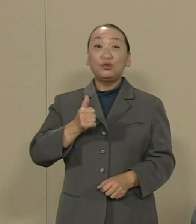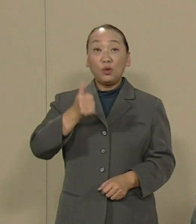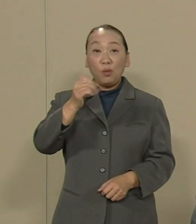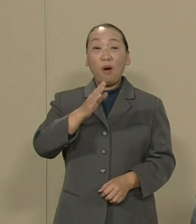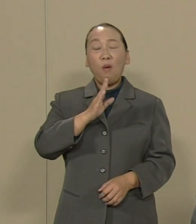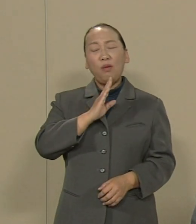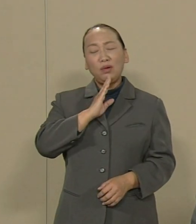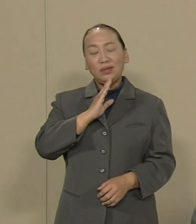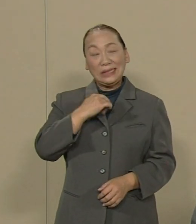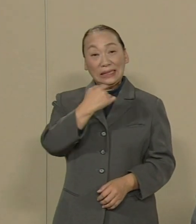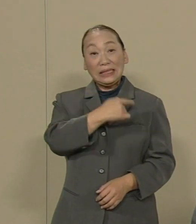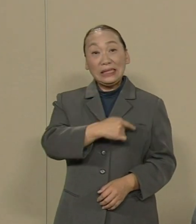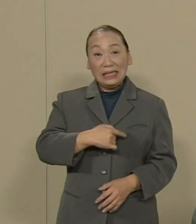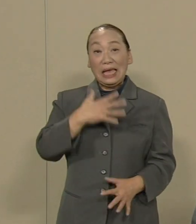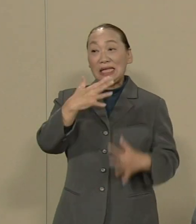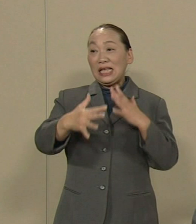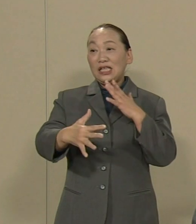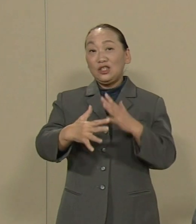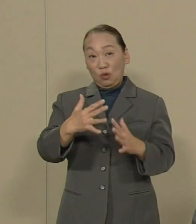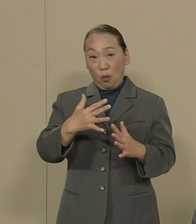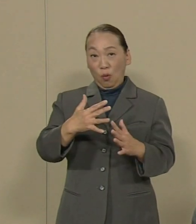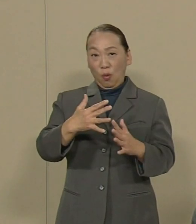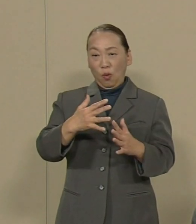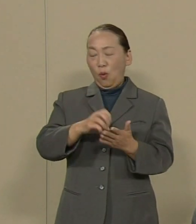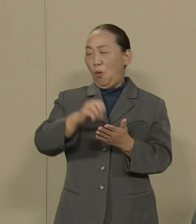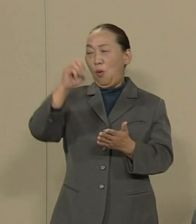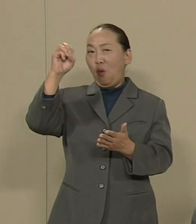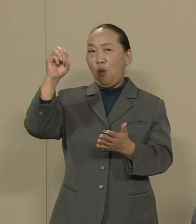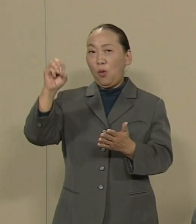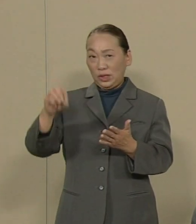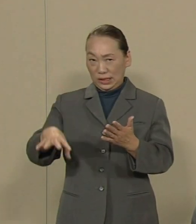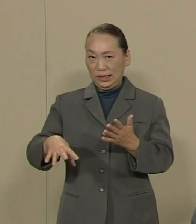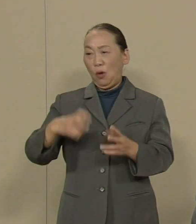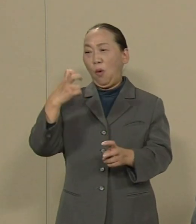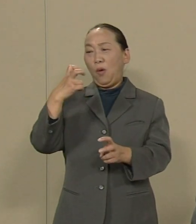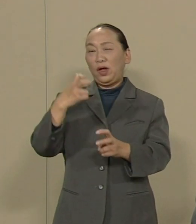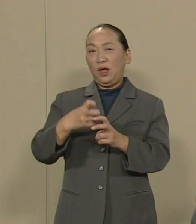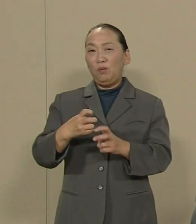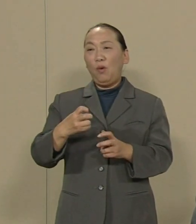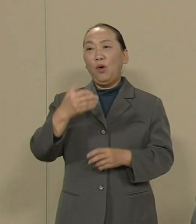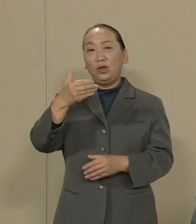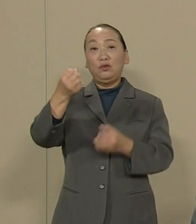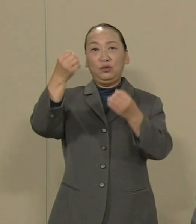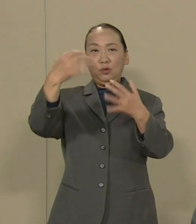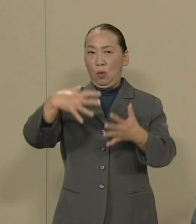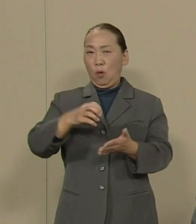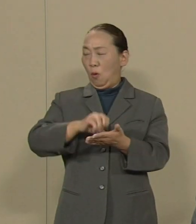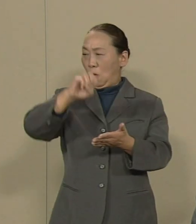戦争放棄を宣言した 憲法9条の破壊に乗り出した と言わざるを得ません